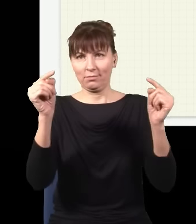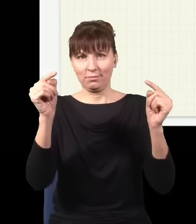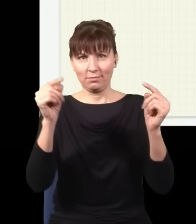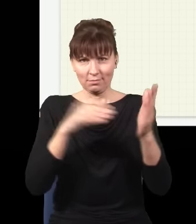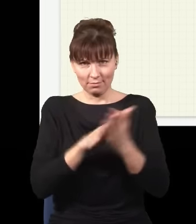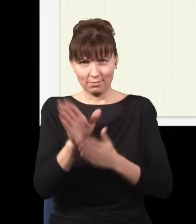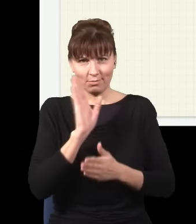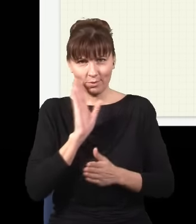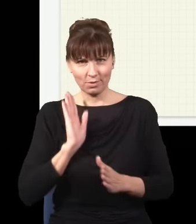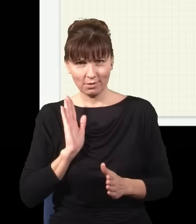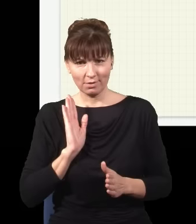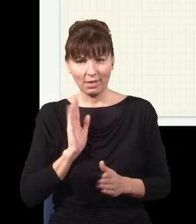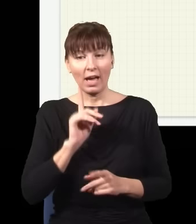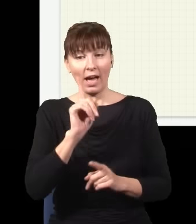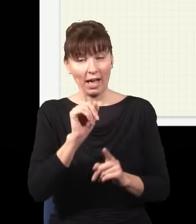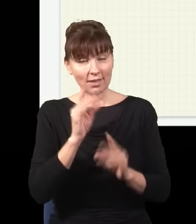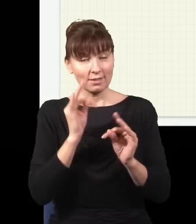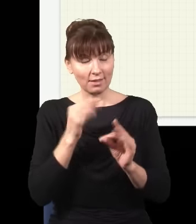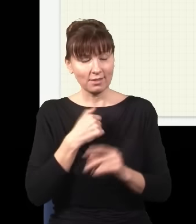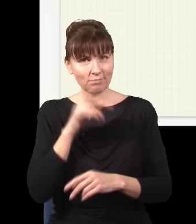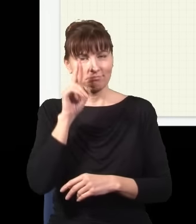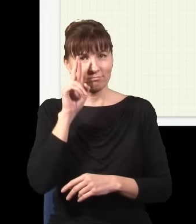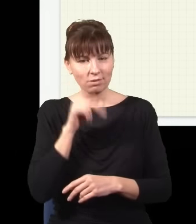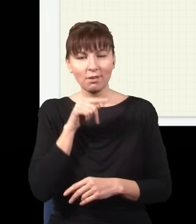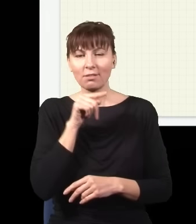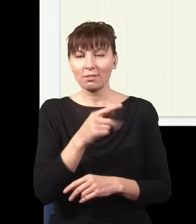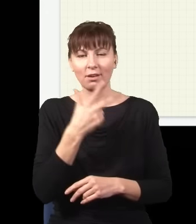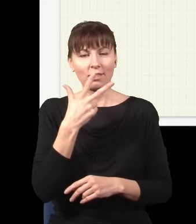Tylko że ja teraz rozumiem, że to nie jest tak, że światło sobie idzie stąd dotąd po linii prostej,